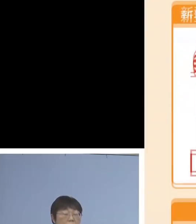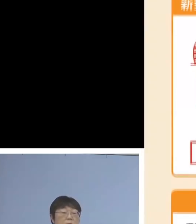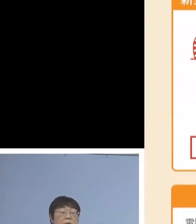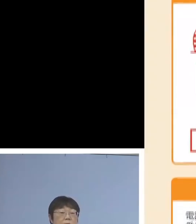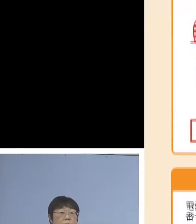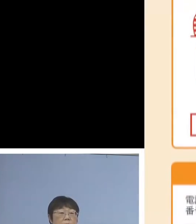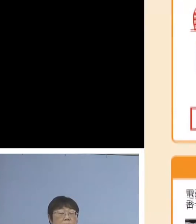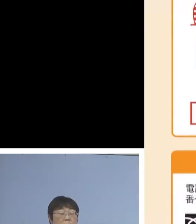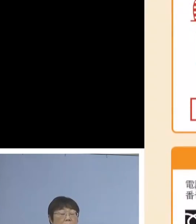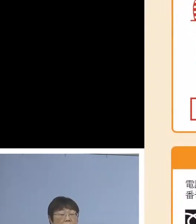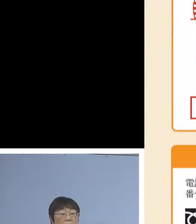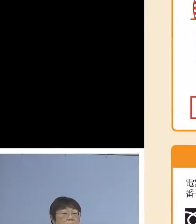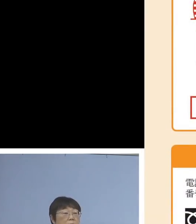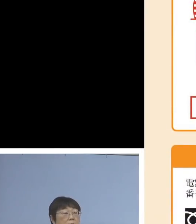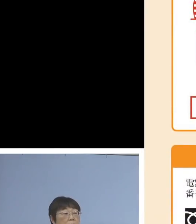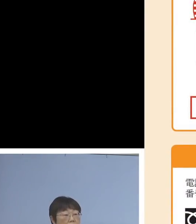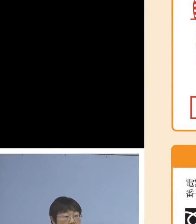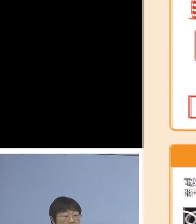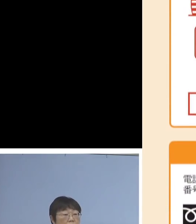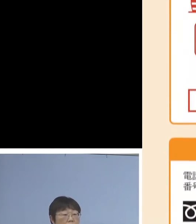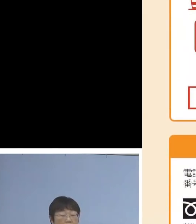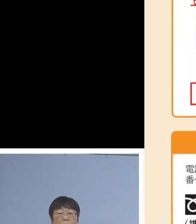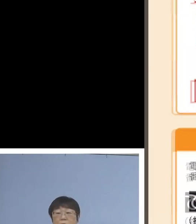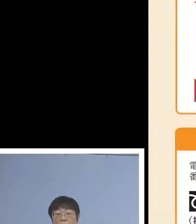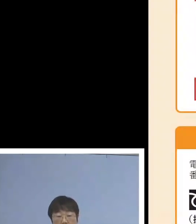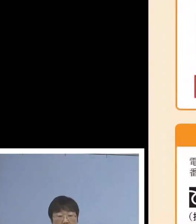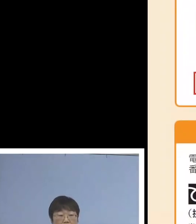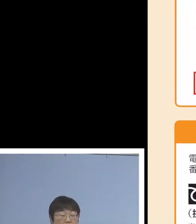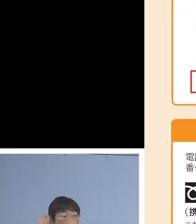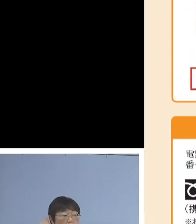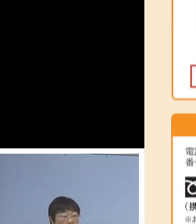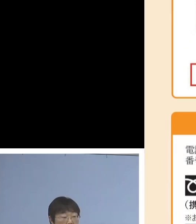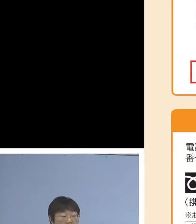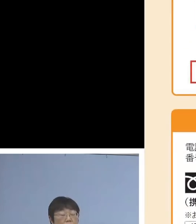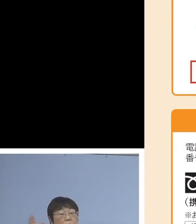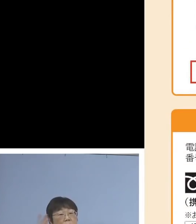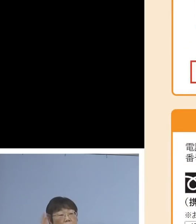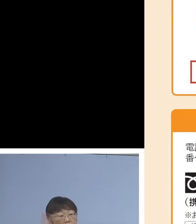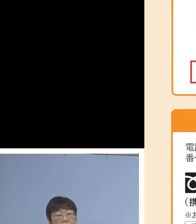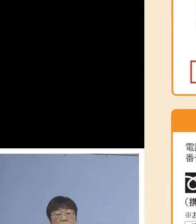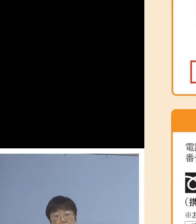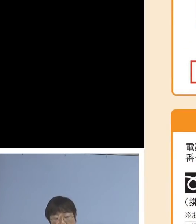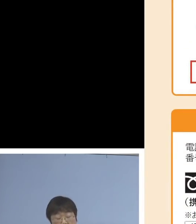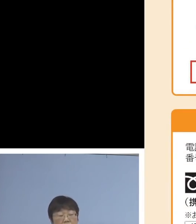インターネット上での相談 ホームページ こうしたものも 参考にしていただきまして